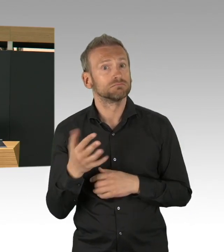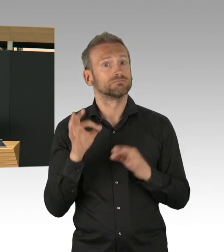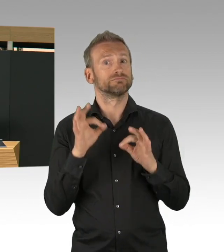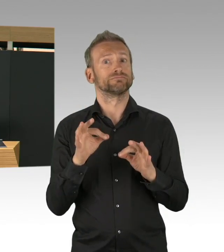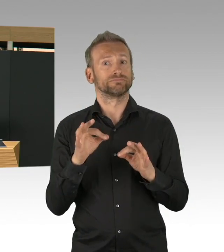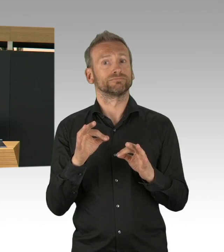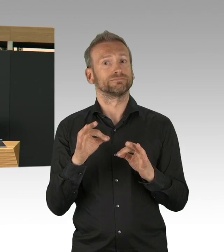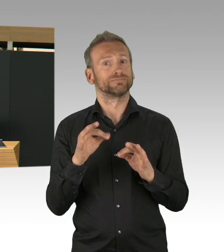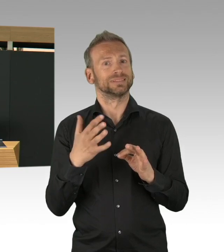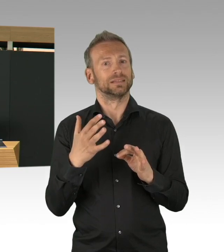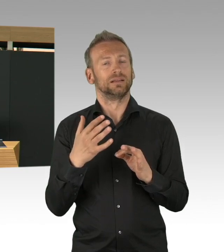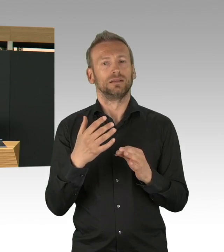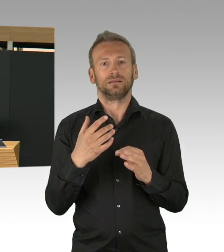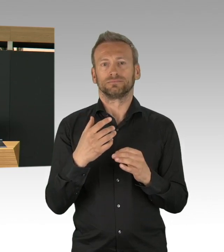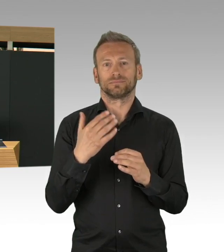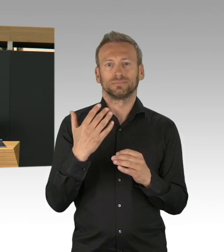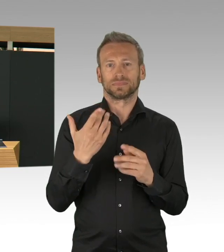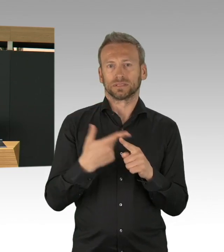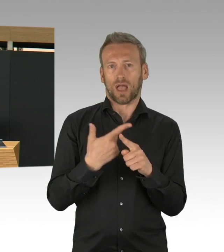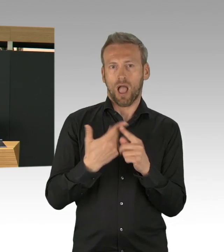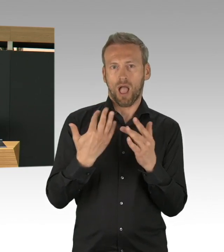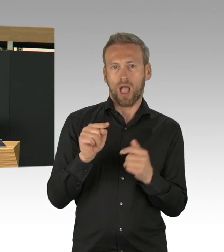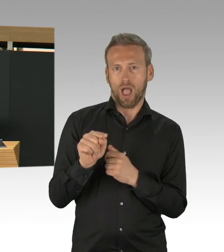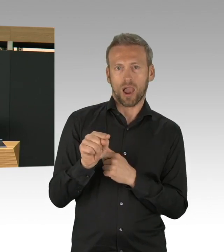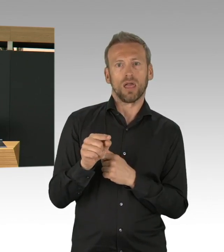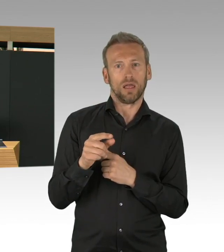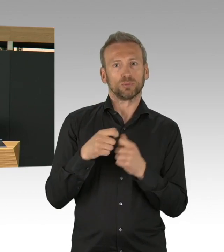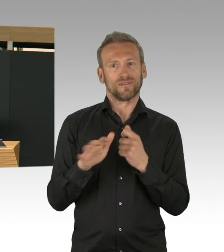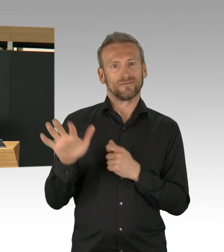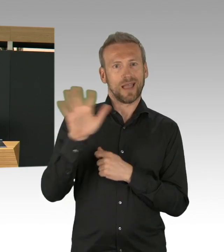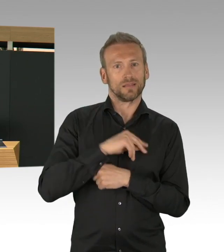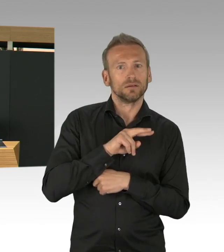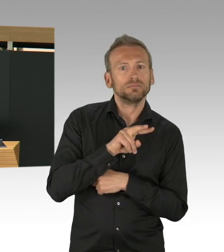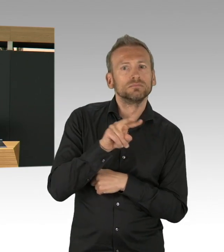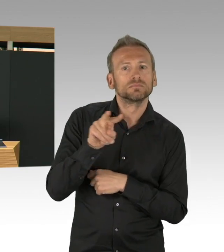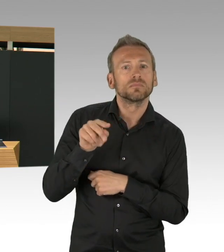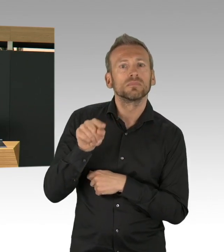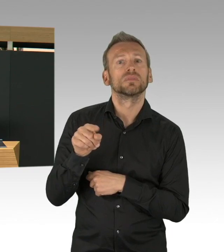weil ab und zu es auch so im Raum steht, dass andere Patienten gar nicht mehr behandelt werden, ich finde, dass diese Verhältniszahlen sehr gut sind,